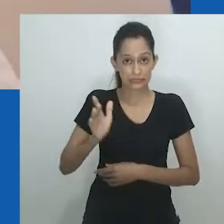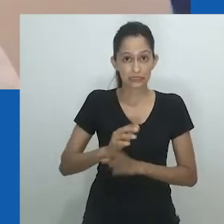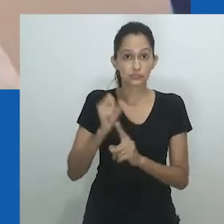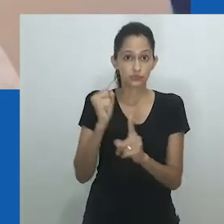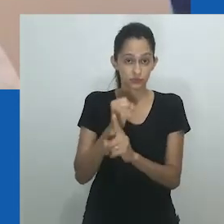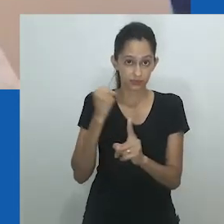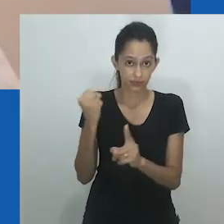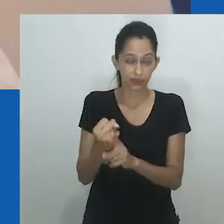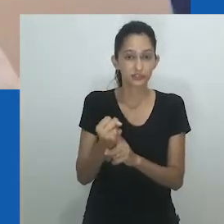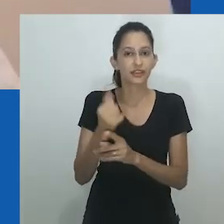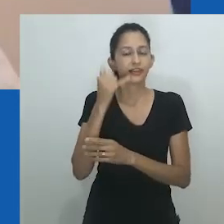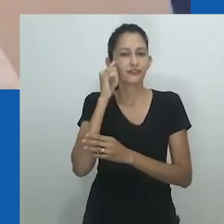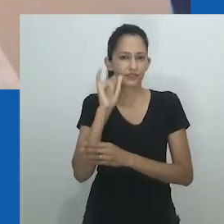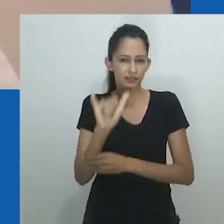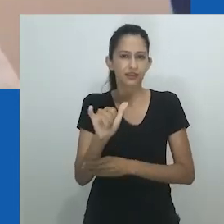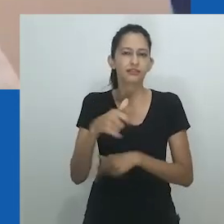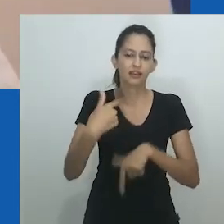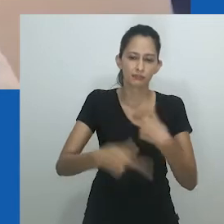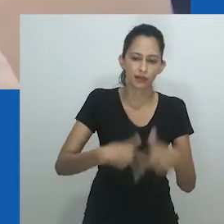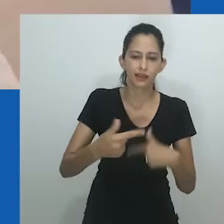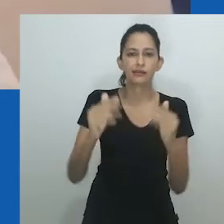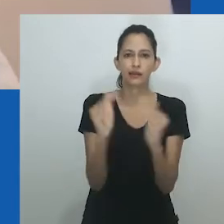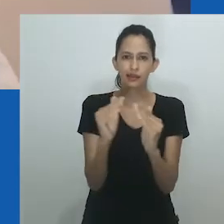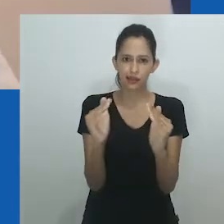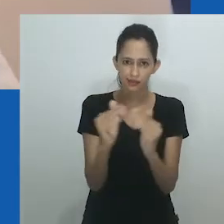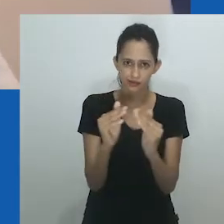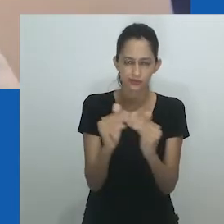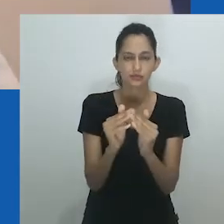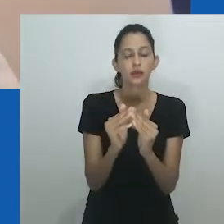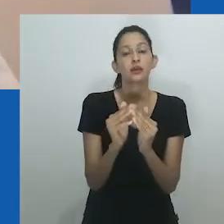O marido feminino se torna um pai social e legal para os filhos de sua esposa.